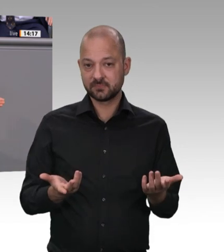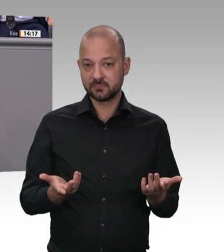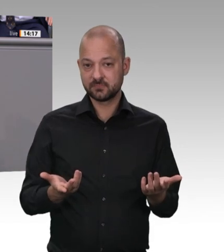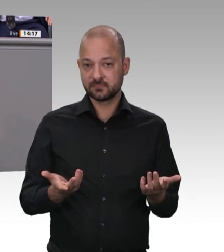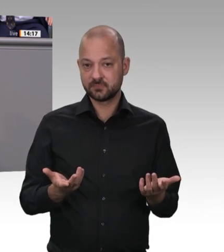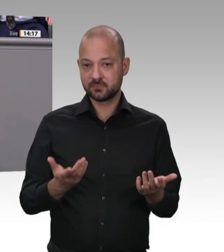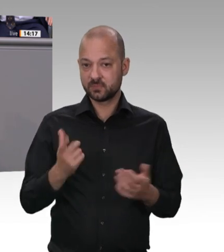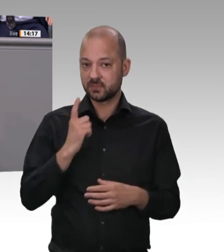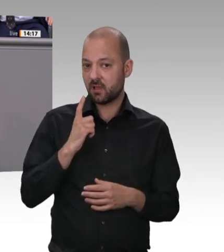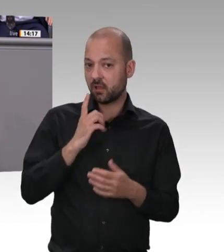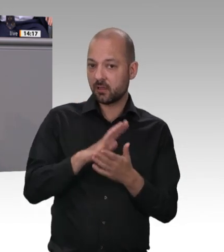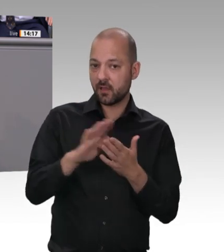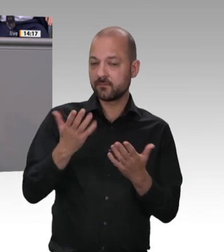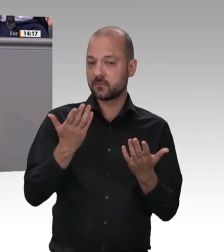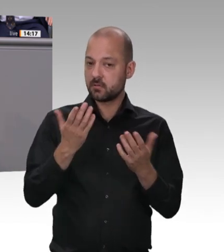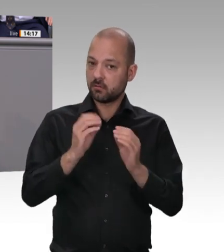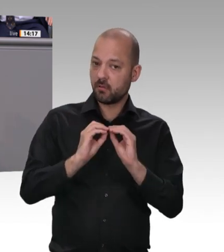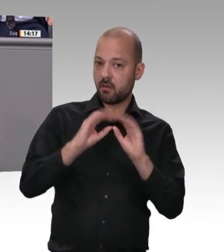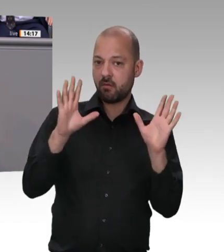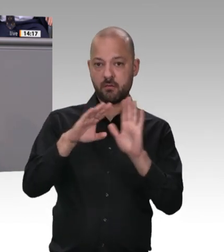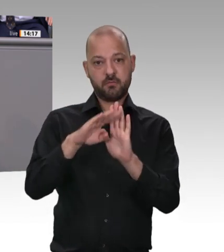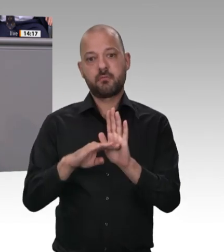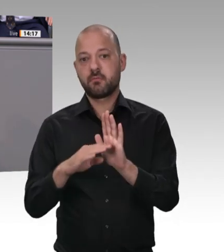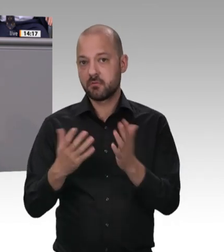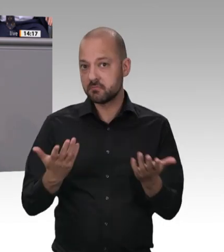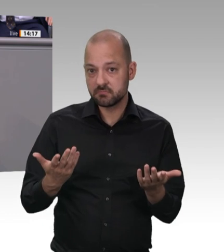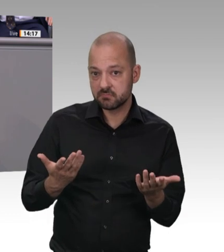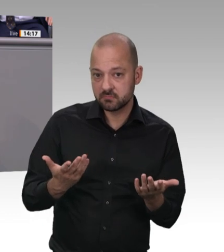erleben, die der Kollege Laumann beschrieben hat, dass aus einem System der organisierten